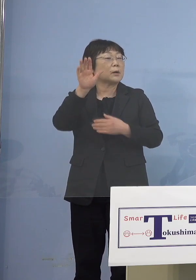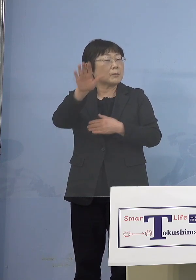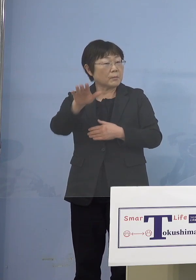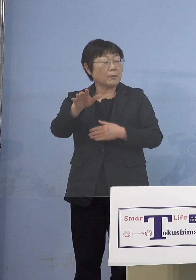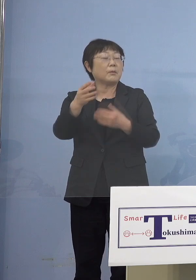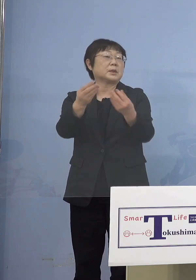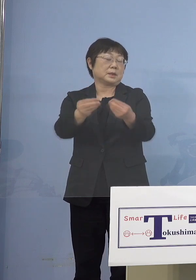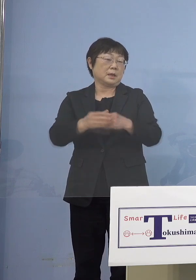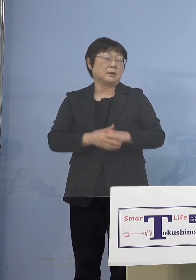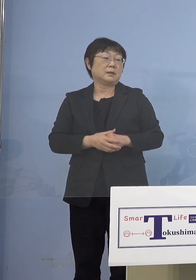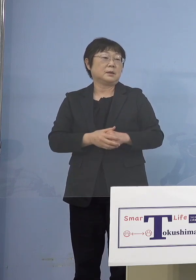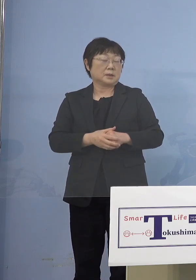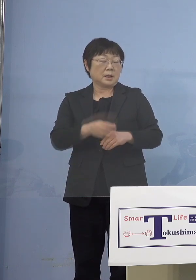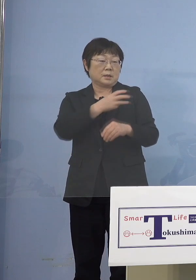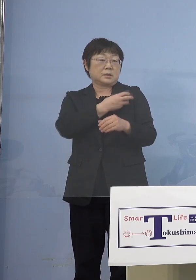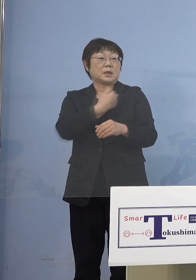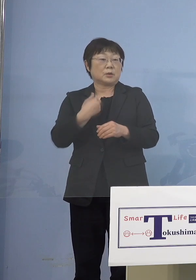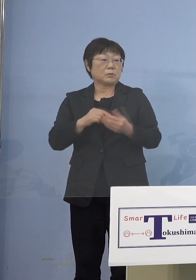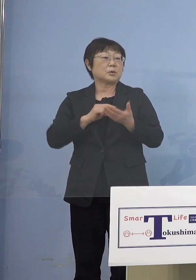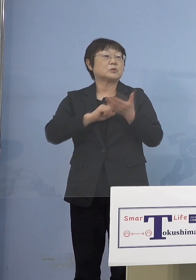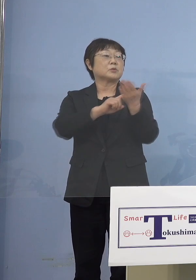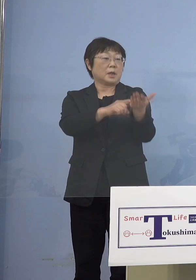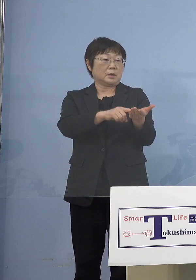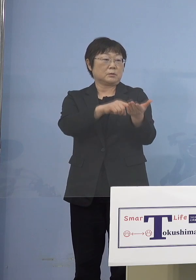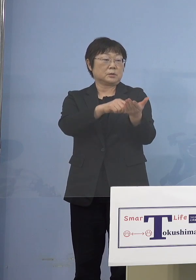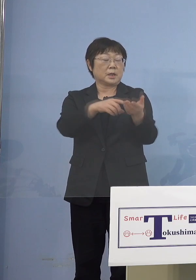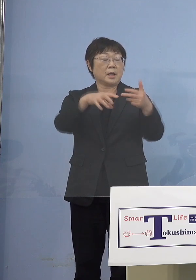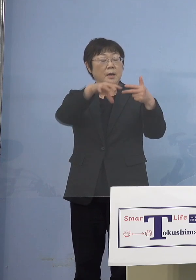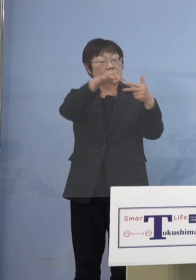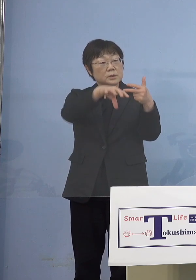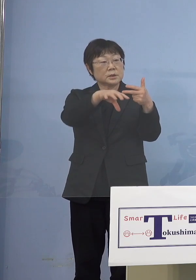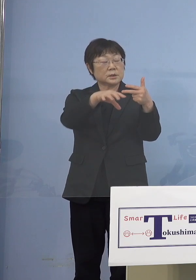言っていただいても結構ですし 園の方からおそらく保護者の皆さん方に